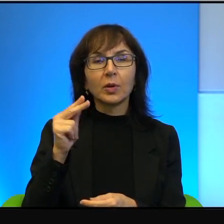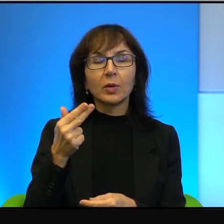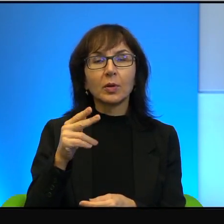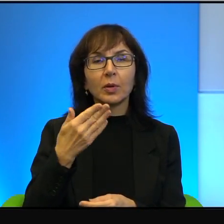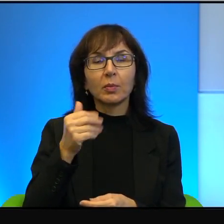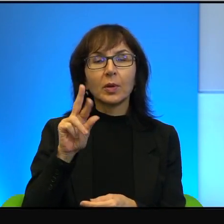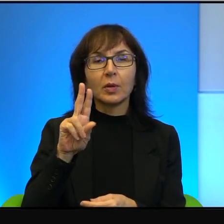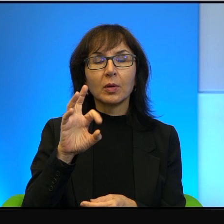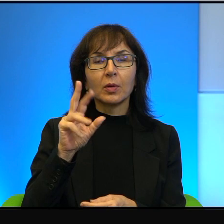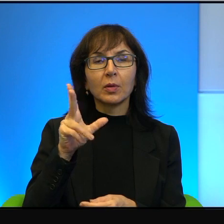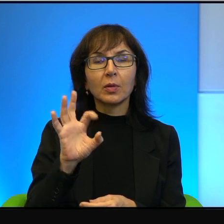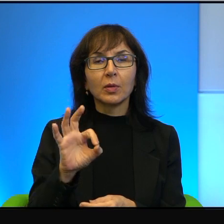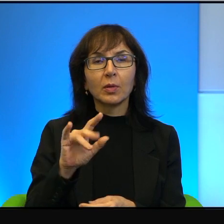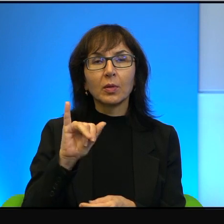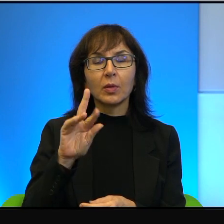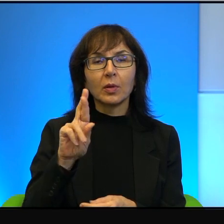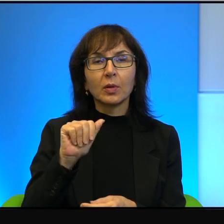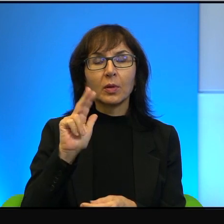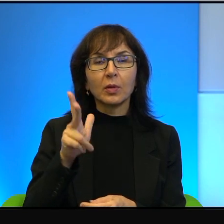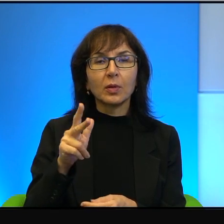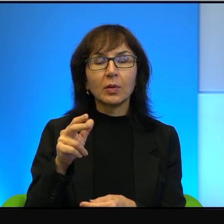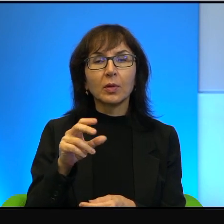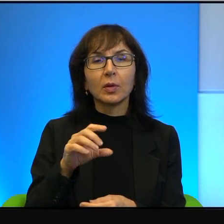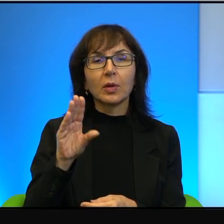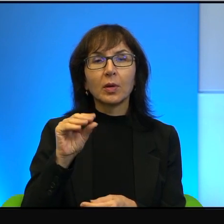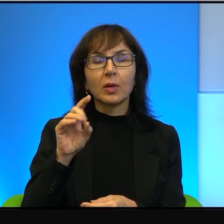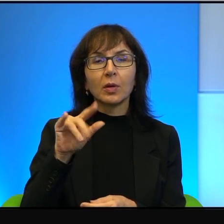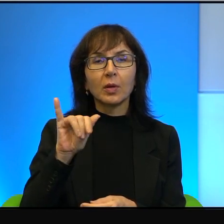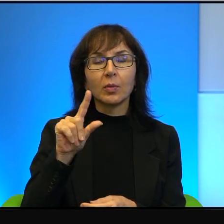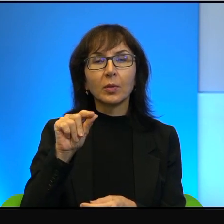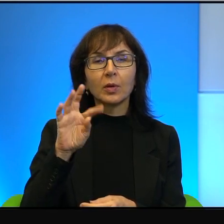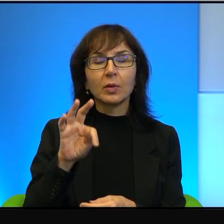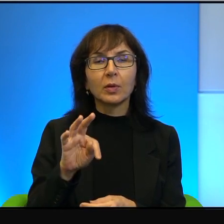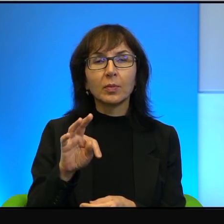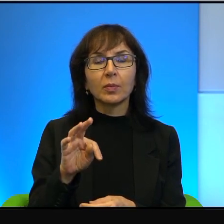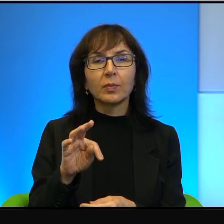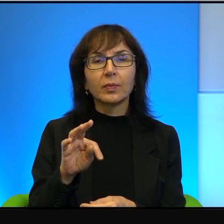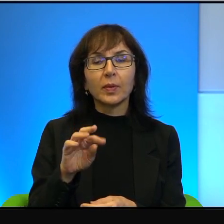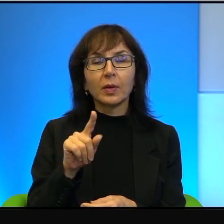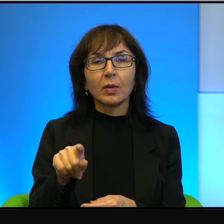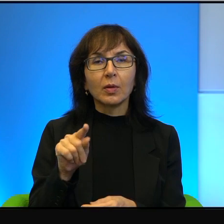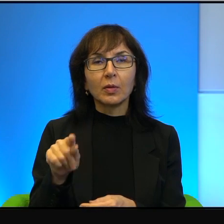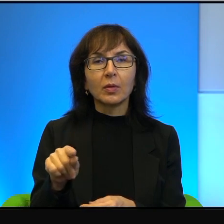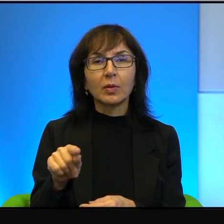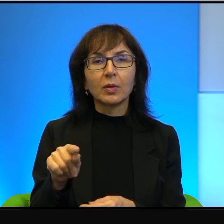z Iraku, z Tunezji, z Egiptu. Więc oni słyszą